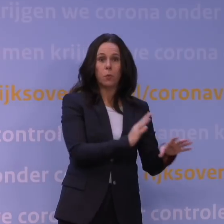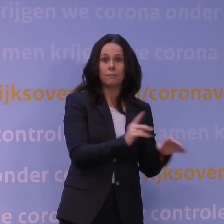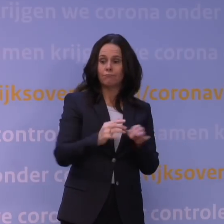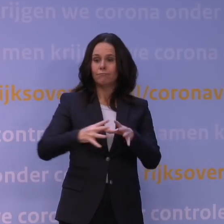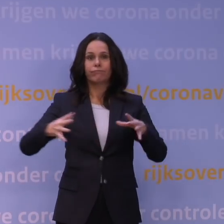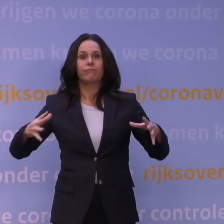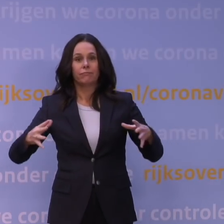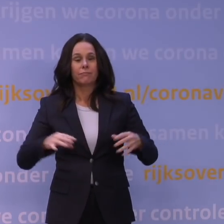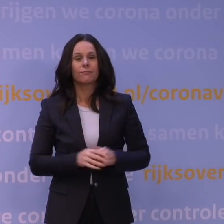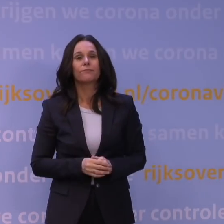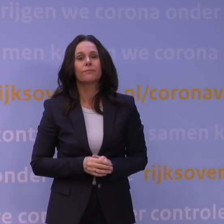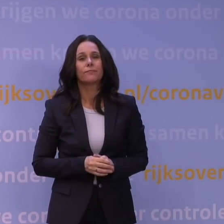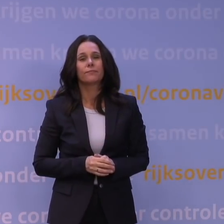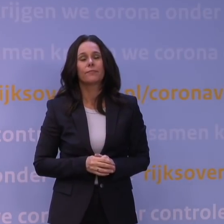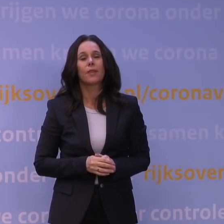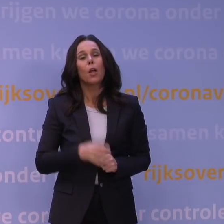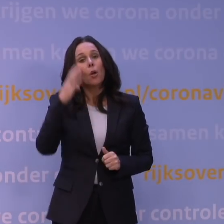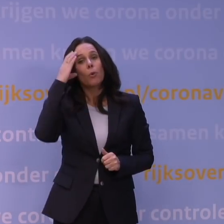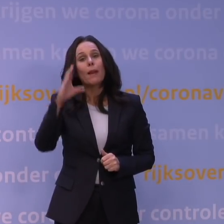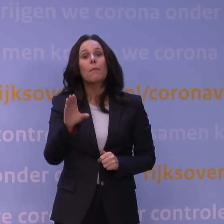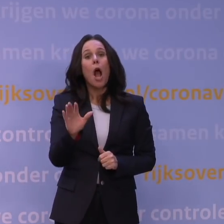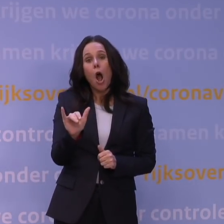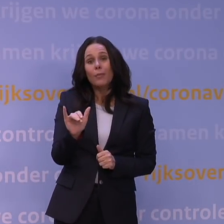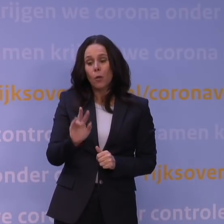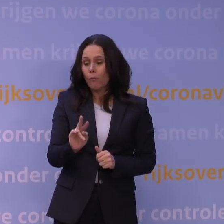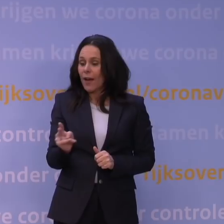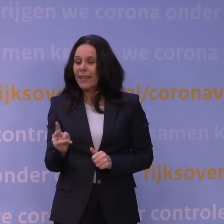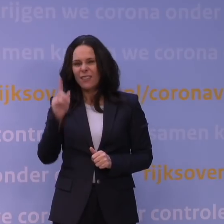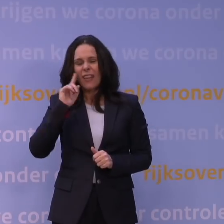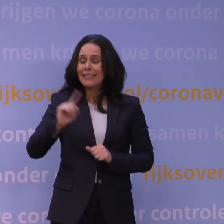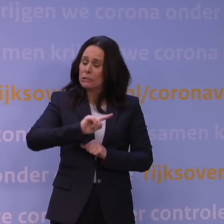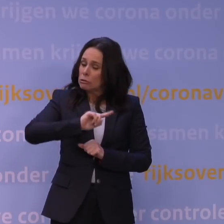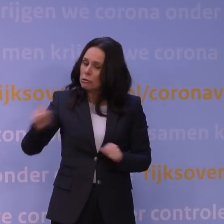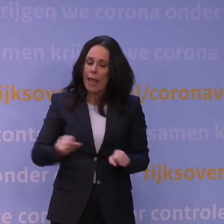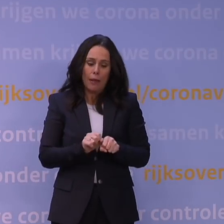Het punt met de omikronvariant, behalve dat we weten dat hij zich heel snel kan verspreiden,